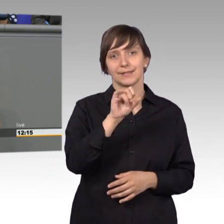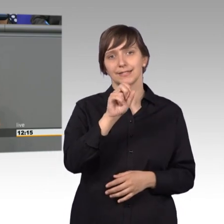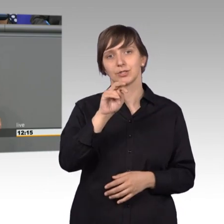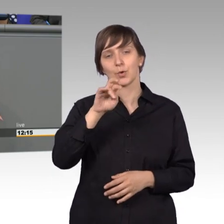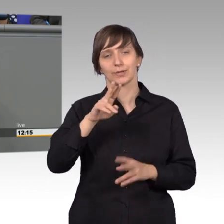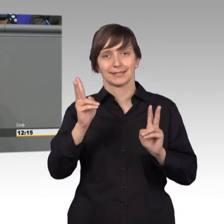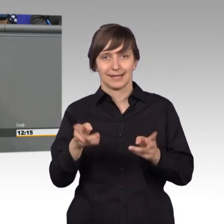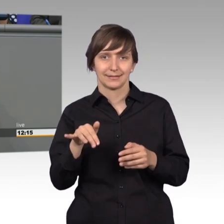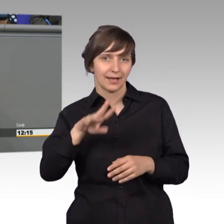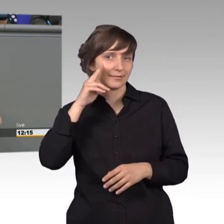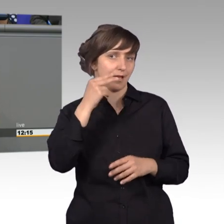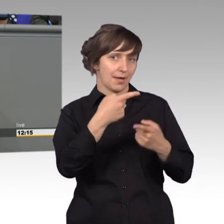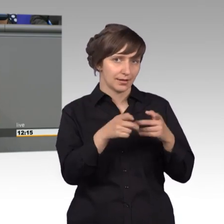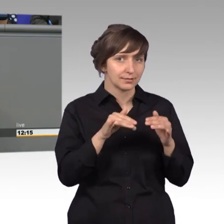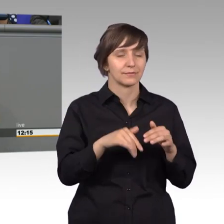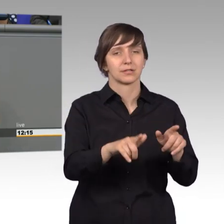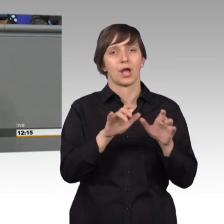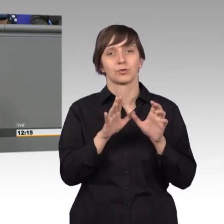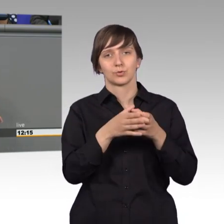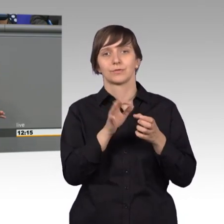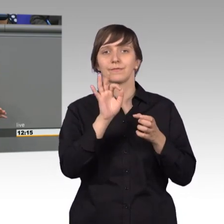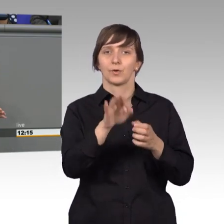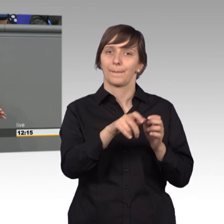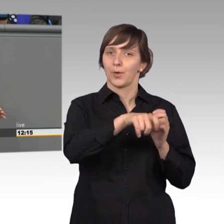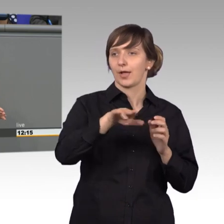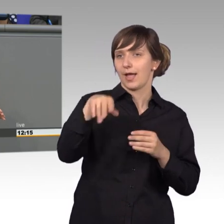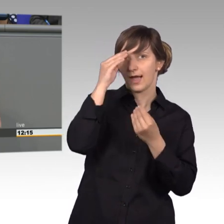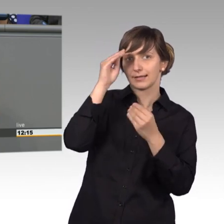Das hieß Ausschuss für Eingaben der Bürger und da wurden bis 1989